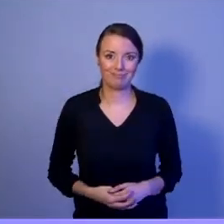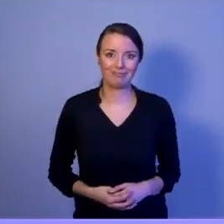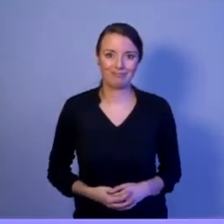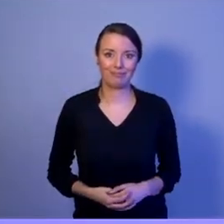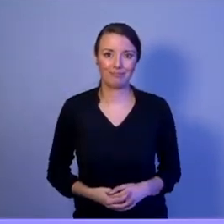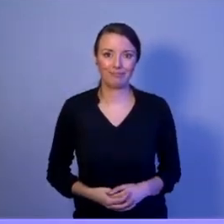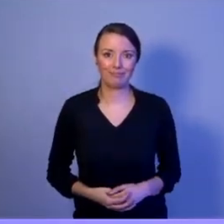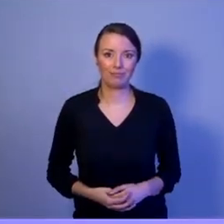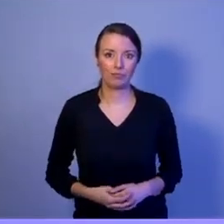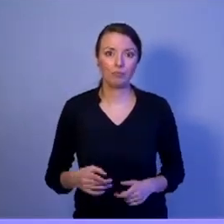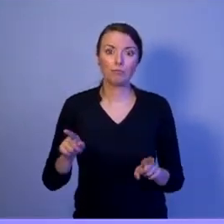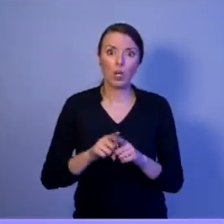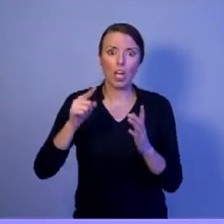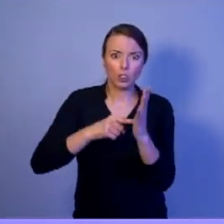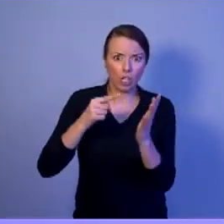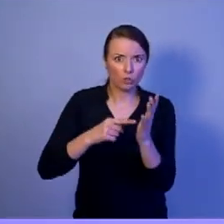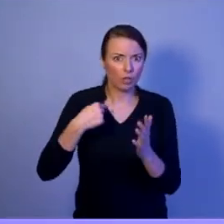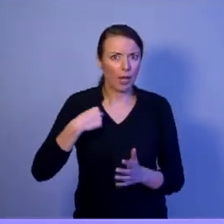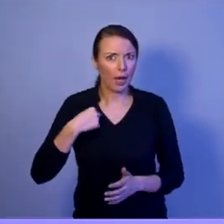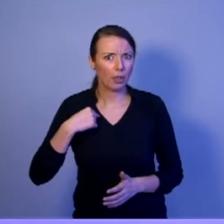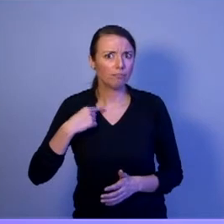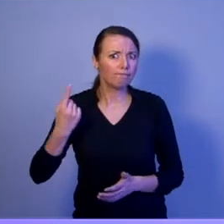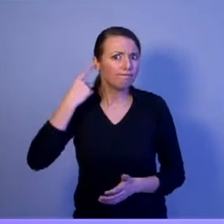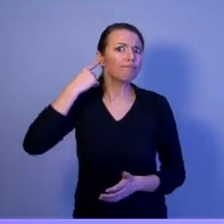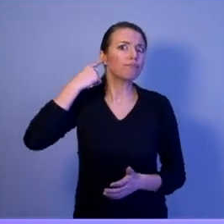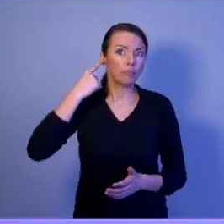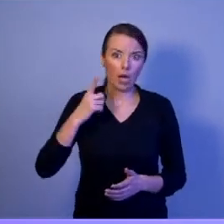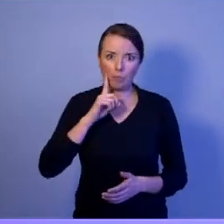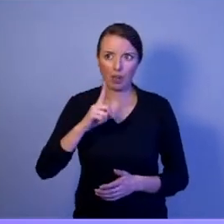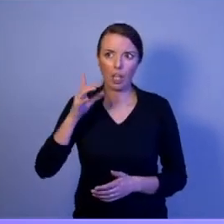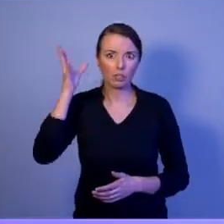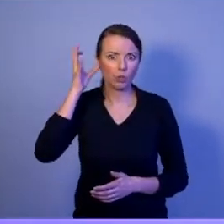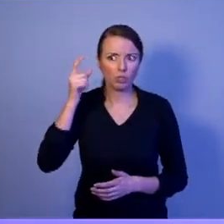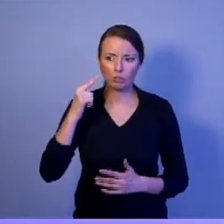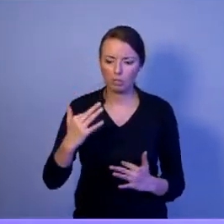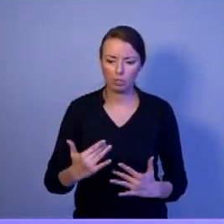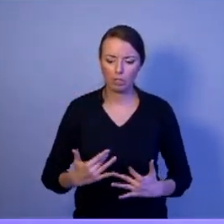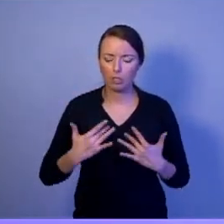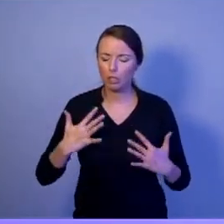Często słyszymy, a muszę powiedzieć, że to wzbudza moje emocje, kiedy politycy mówią